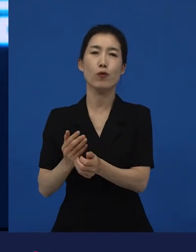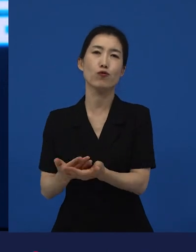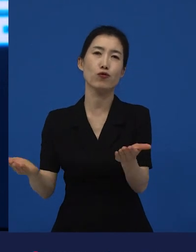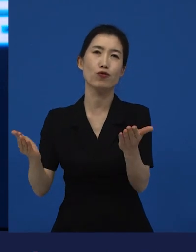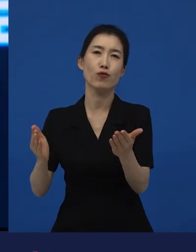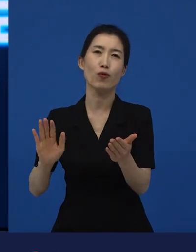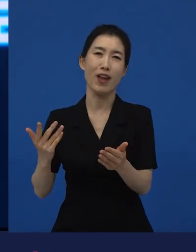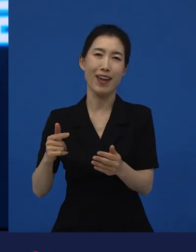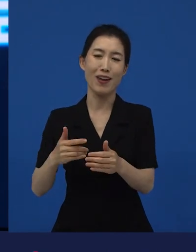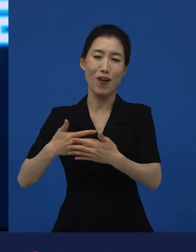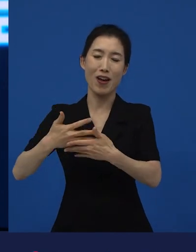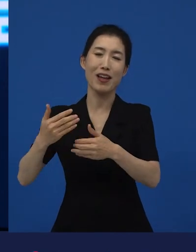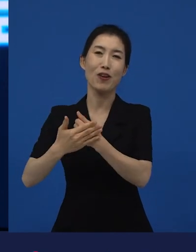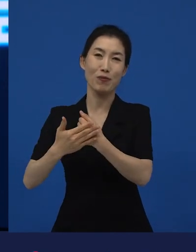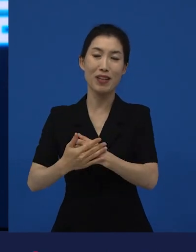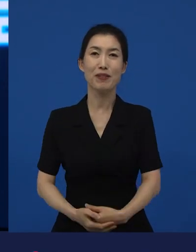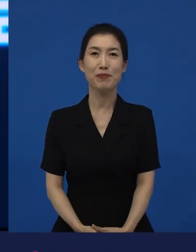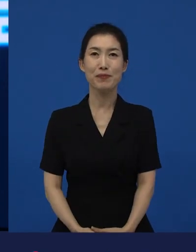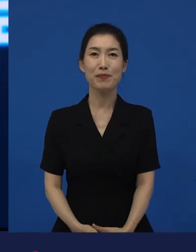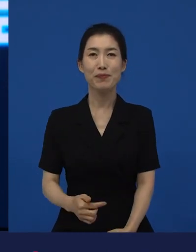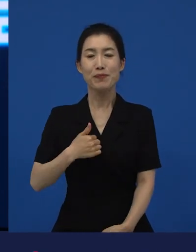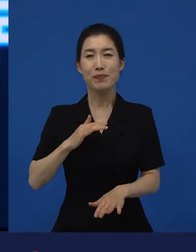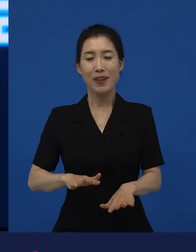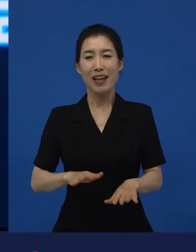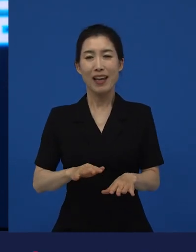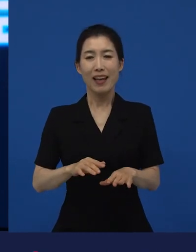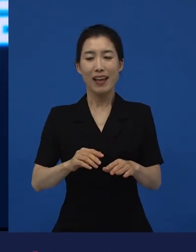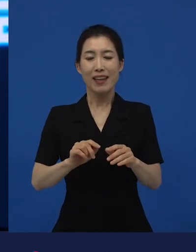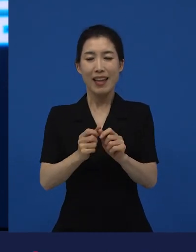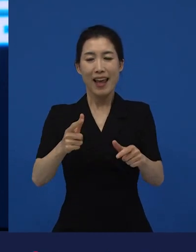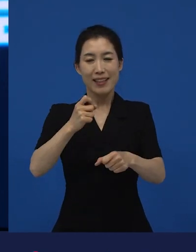다양성이라는 것에 대한 이야기를 마무리 지으려고 하는 건